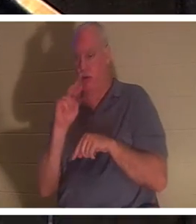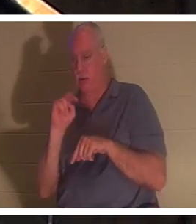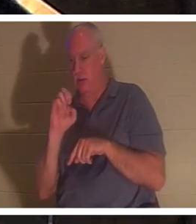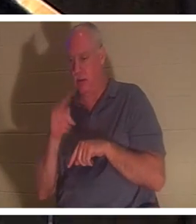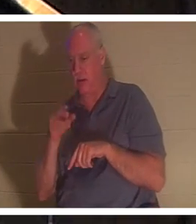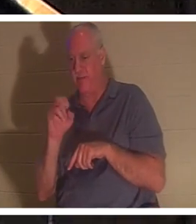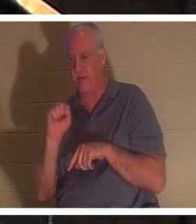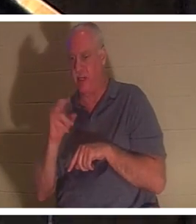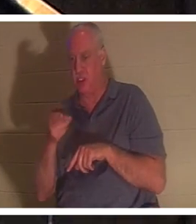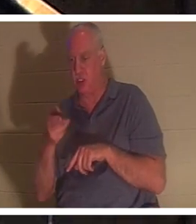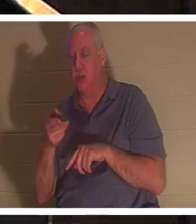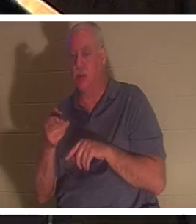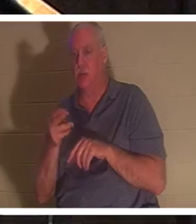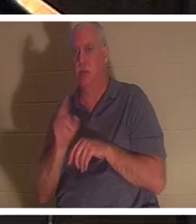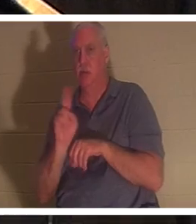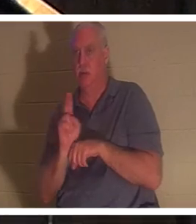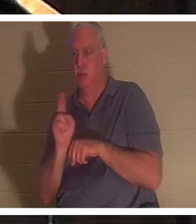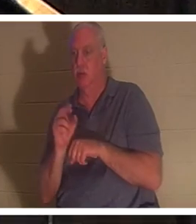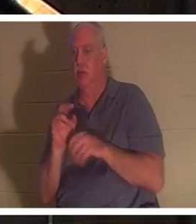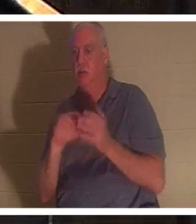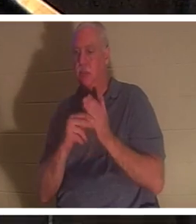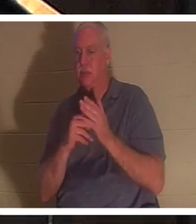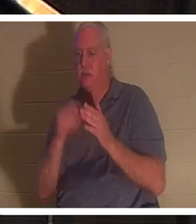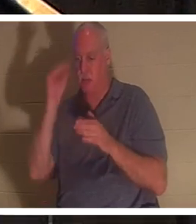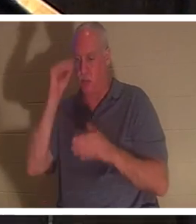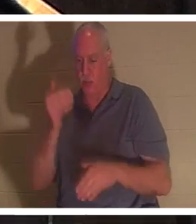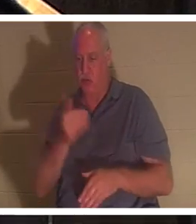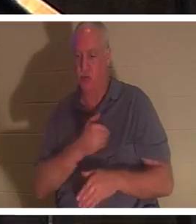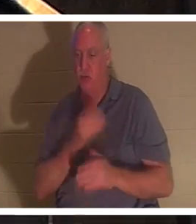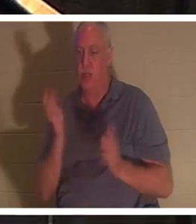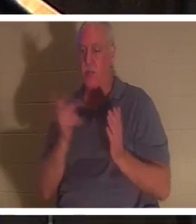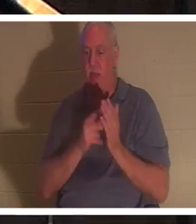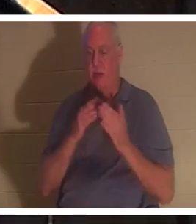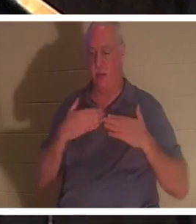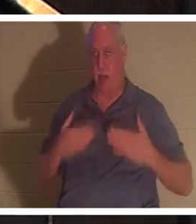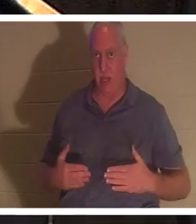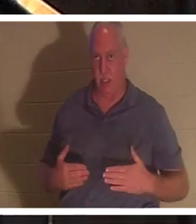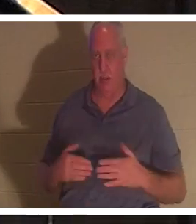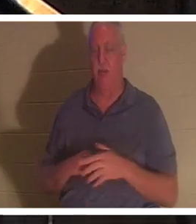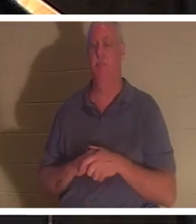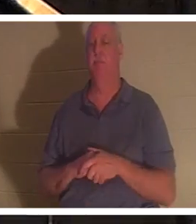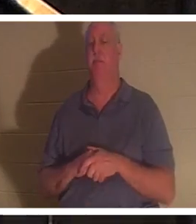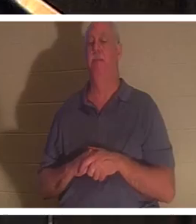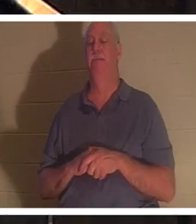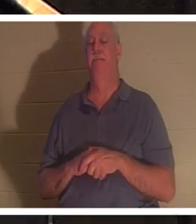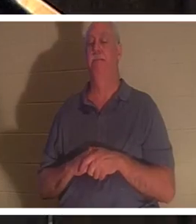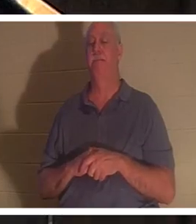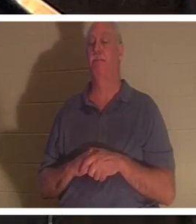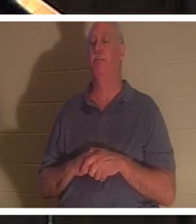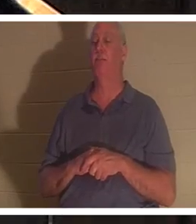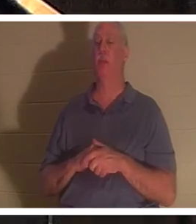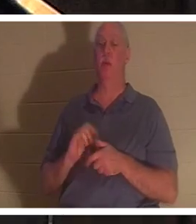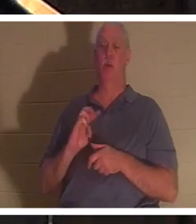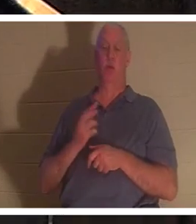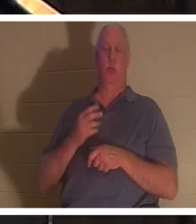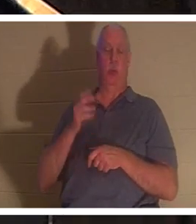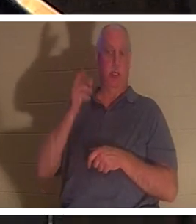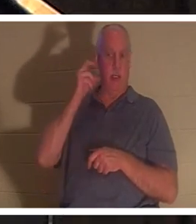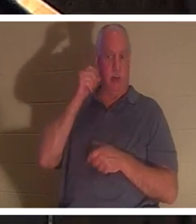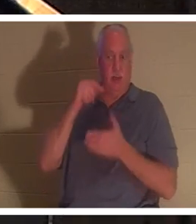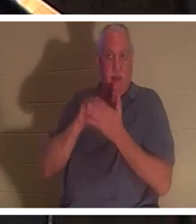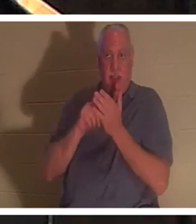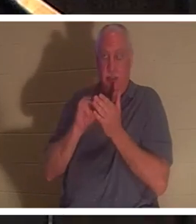que l'âme du garçon est retournée dans son corps. On nous dit qu'en ce moment dans le ciel « les